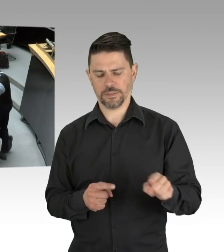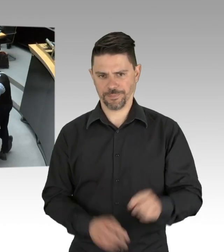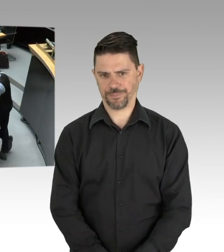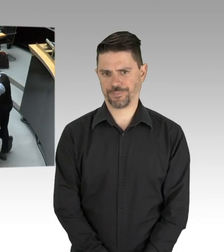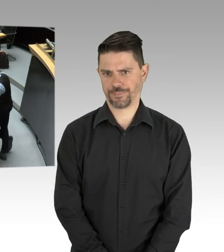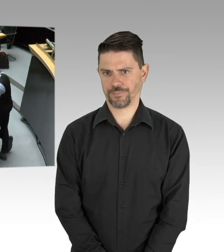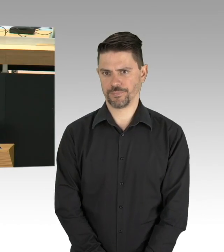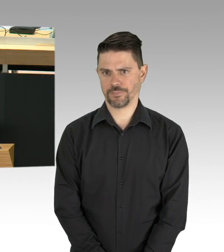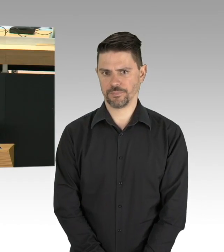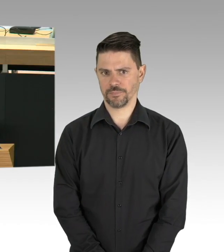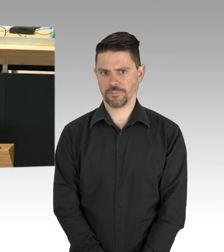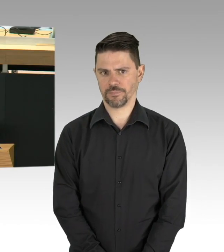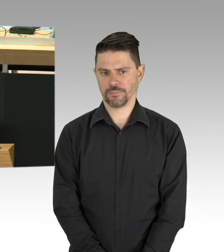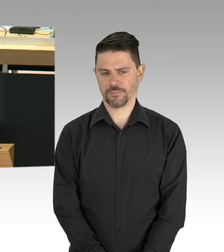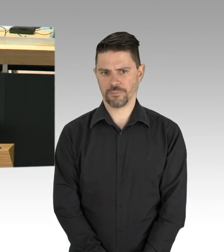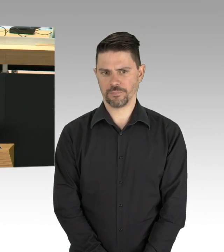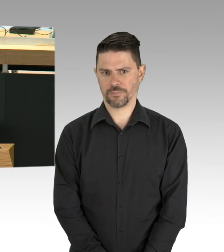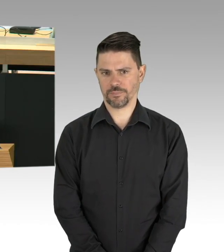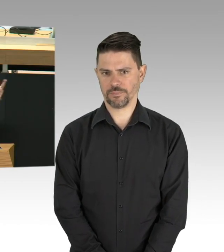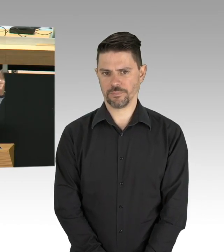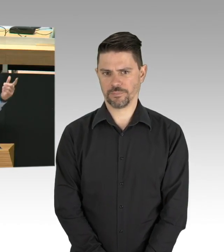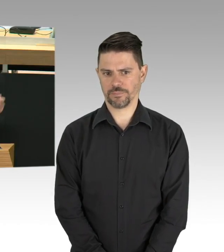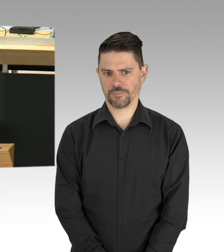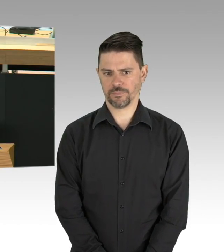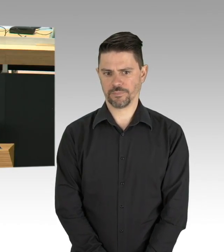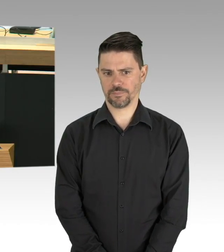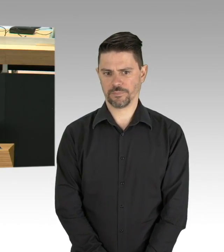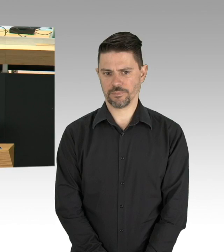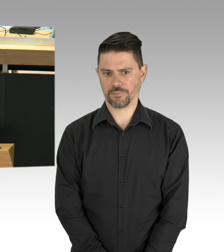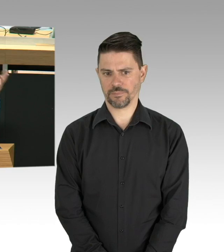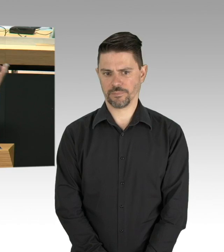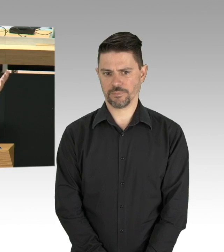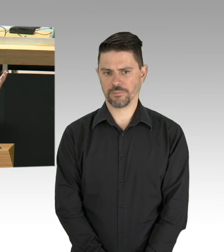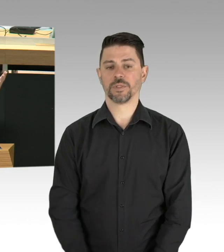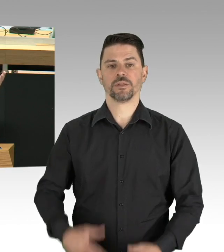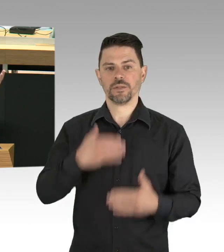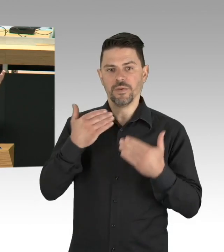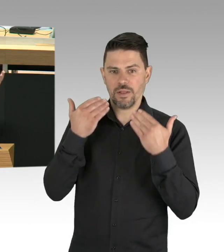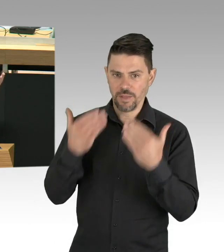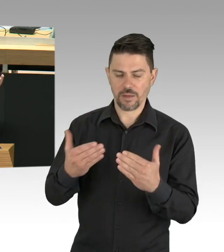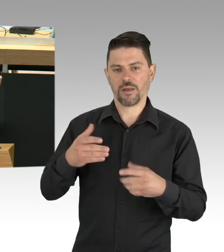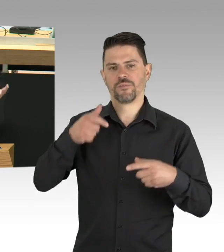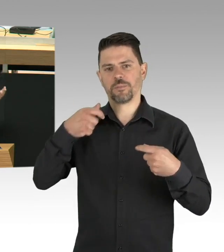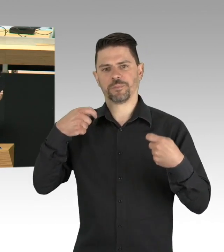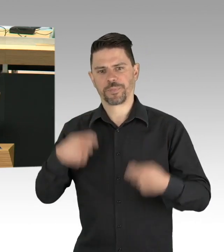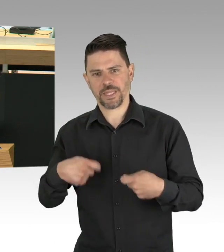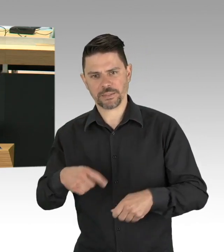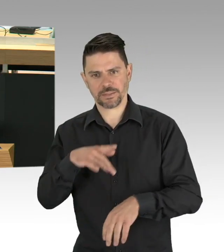bei der letzten Debatte zu Corona vor, also die vorletzte Plenardebatte, dass wir in die USA schauen sollen, da würde alles richtig gemacht,